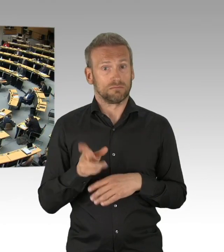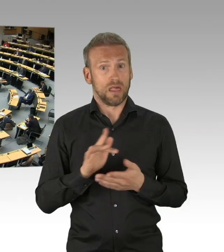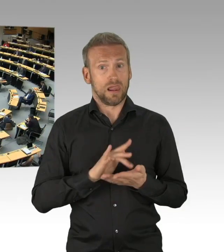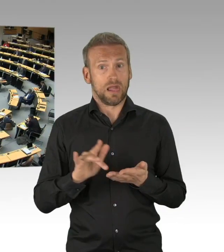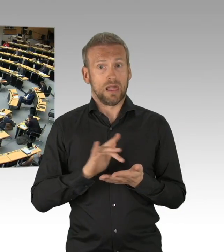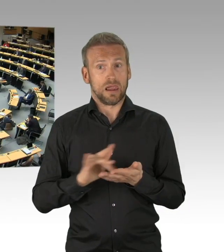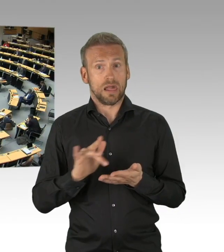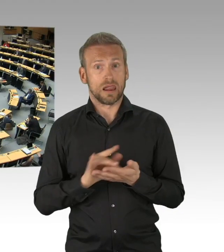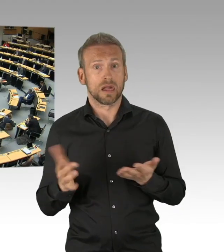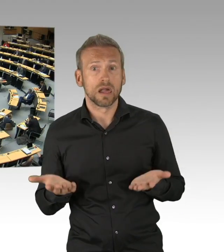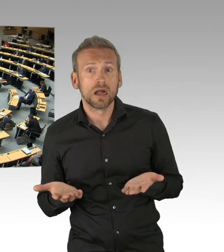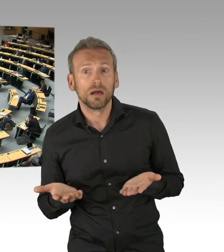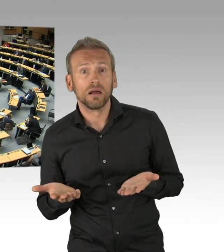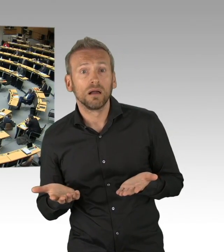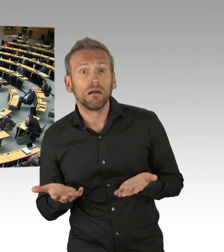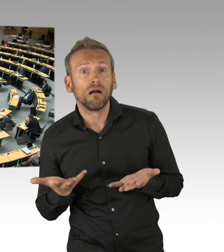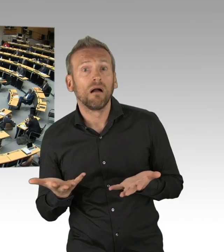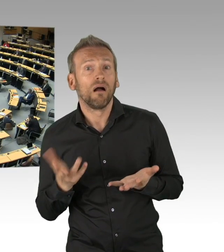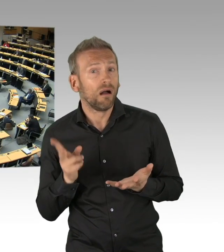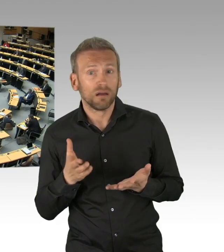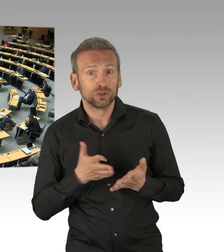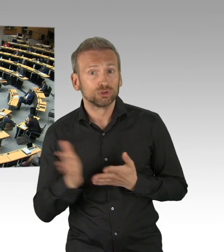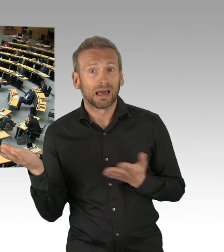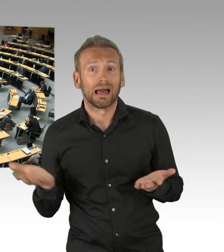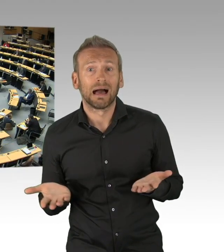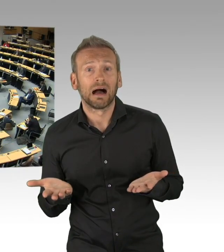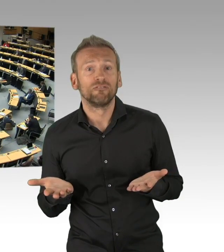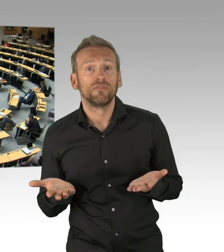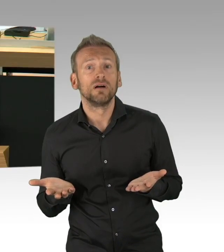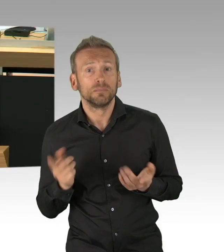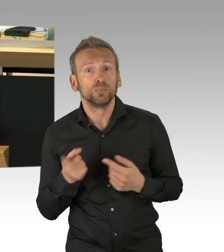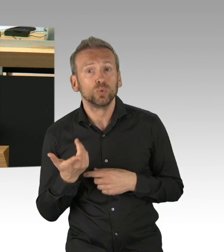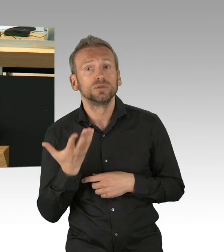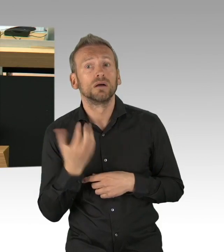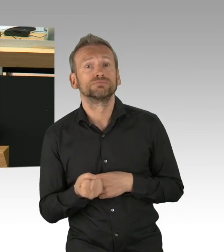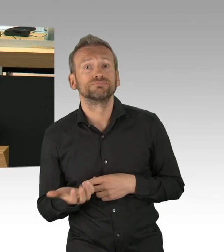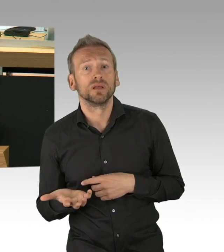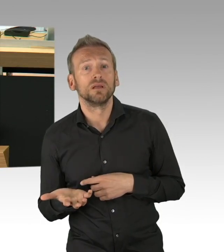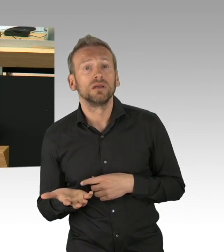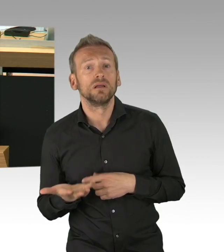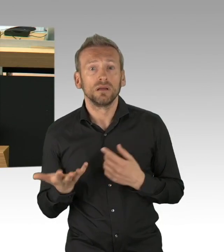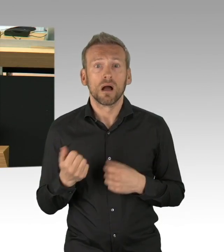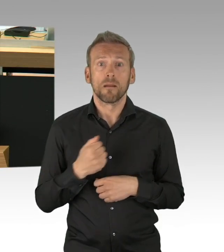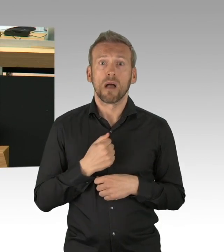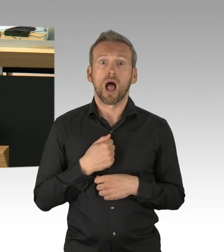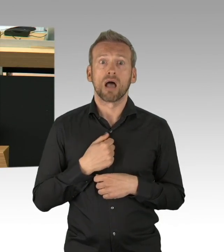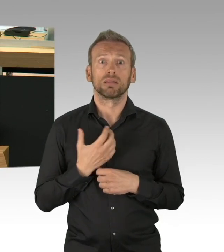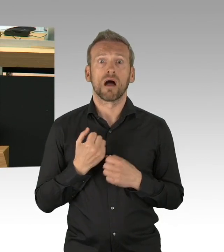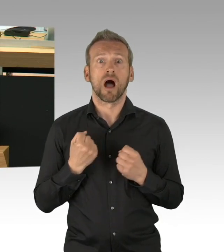es kann nicht sein, dass Krankenhäuser mittlerweile Kurzarbeit anmelden müssen. Und weil das so ist- (Zwischenrufe)